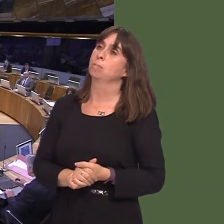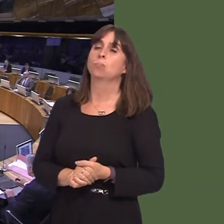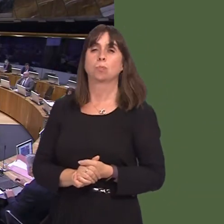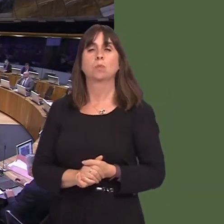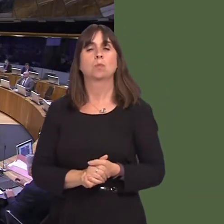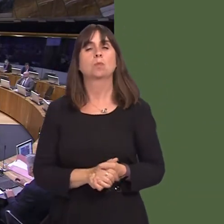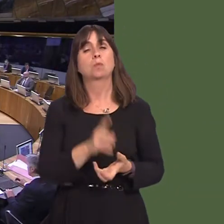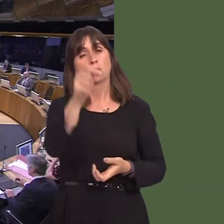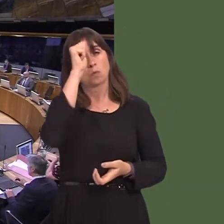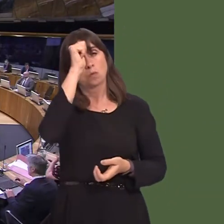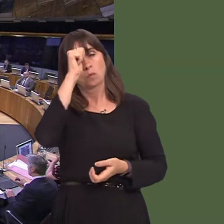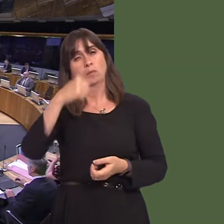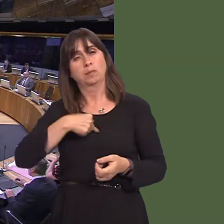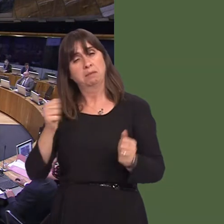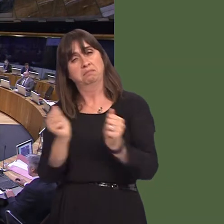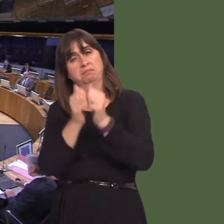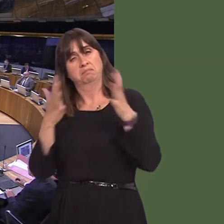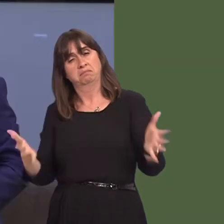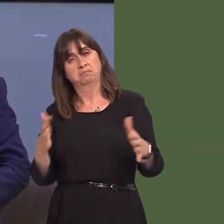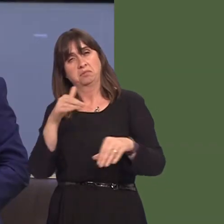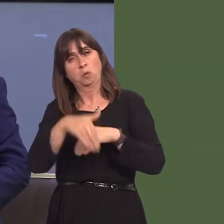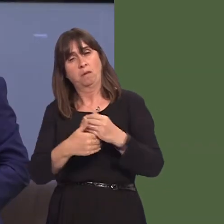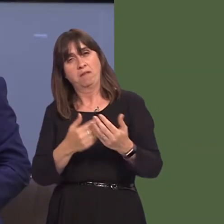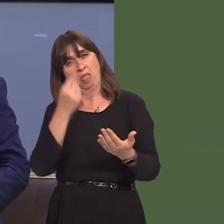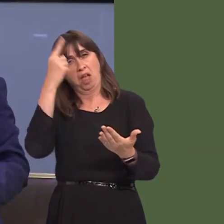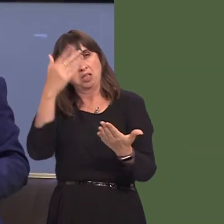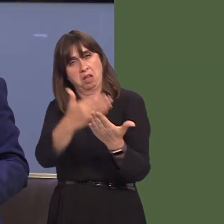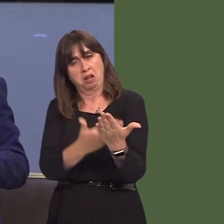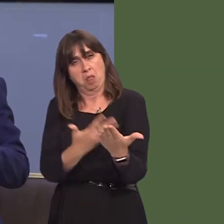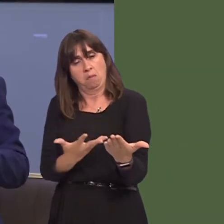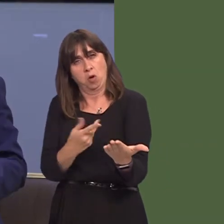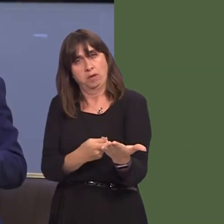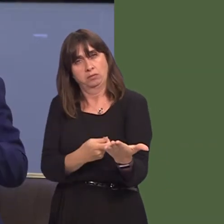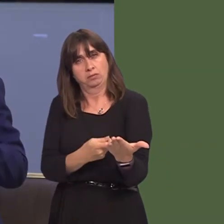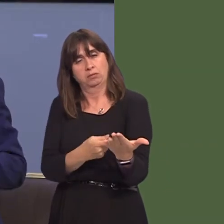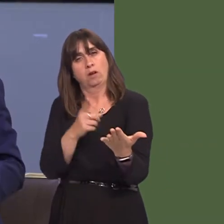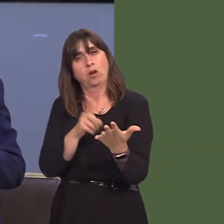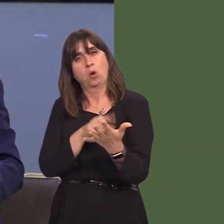cymunedol ac ysbytai yn y gorllewin. A gaf i annog unrhyw un sydd ‚ diddordeb i gymryd